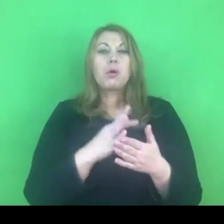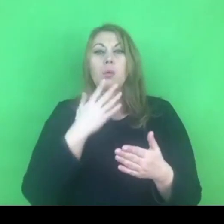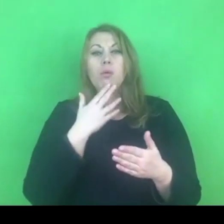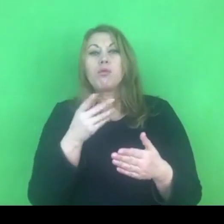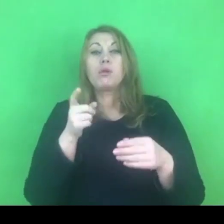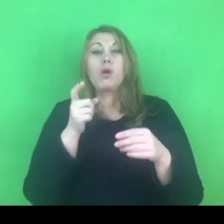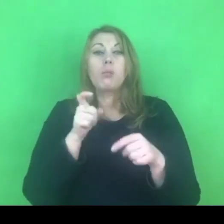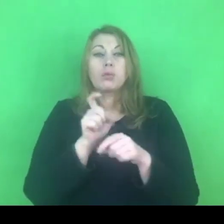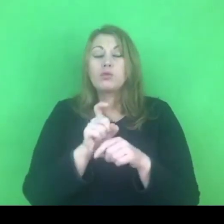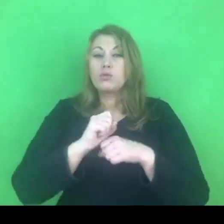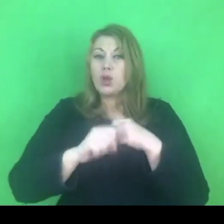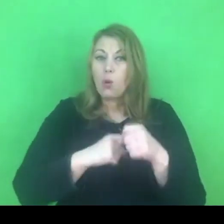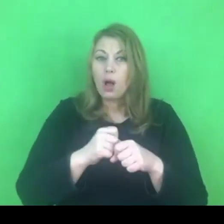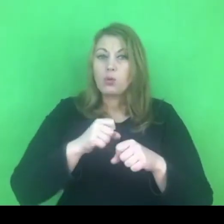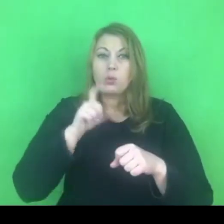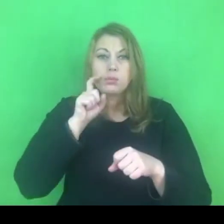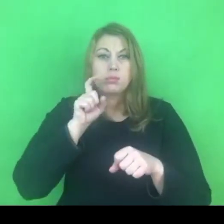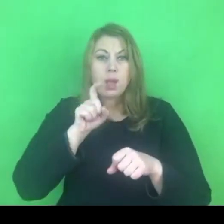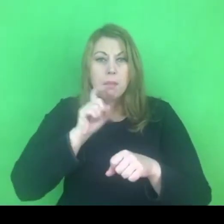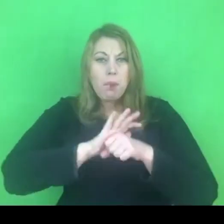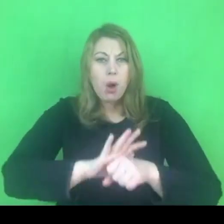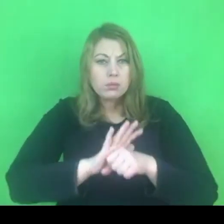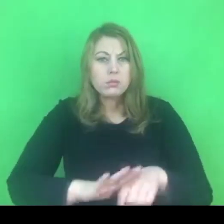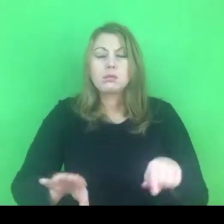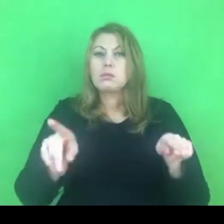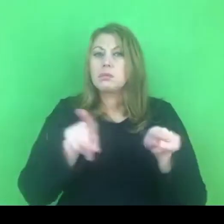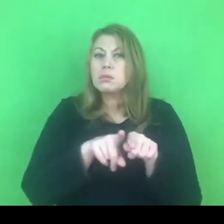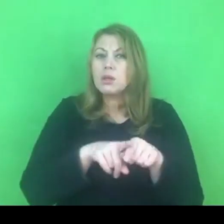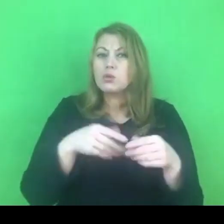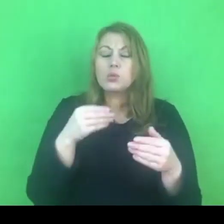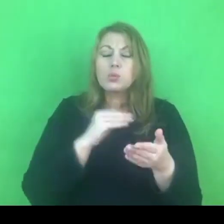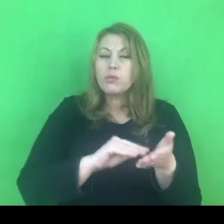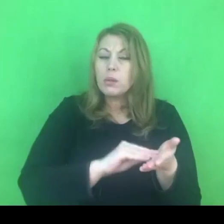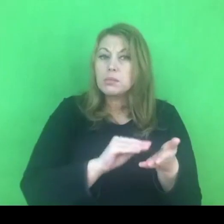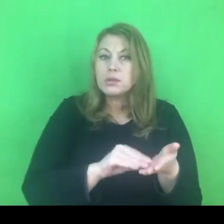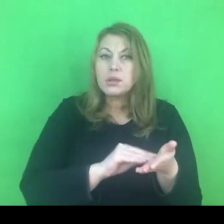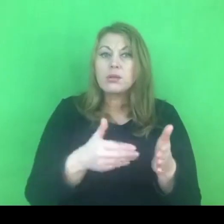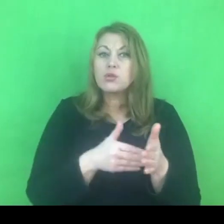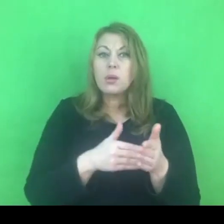Konwencja mówi też o tym, by traktować się w sposób równościowy,